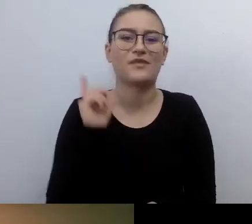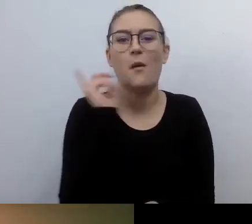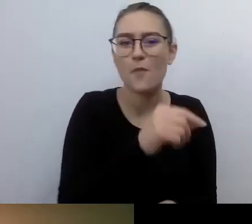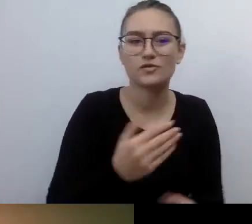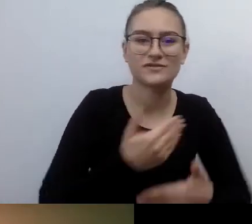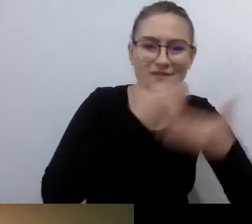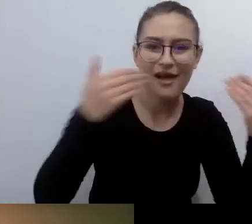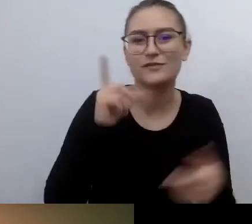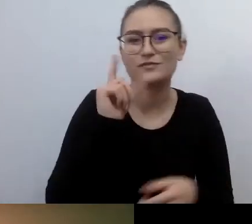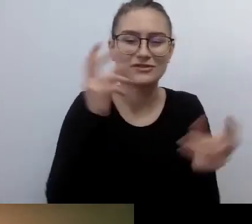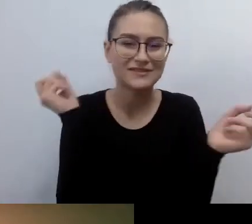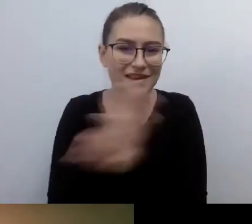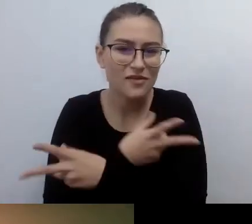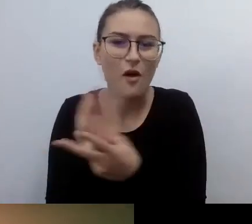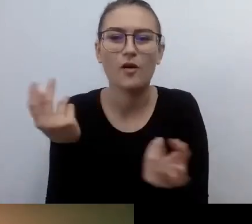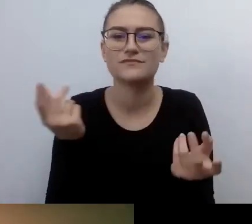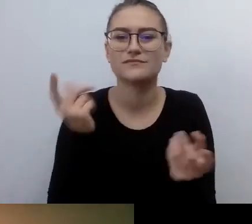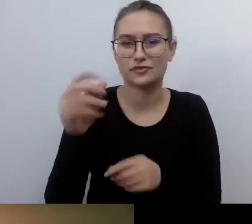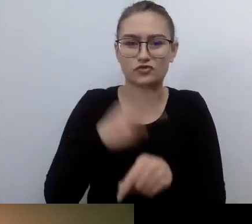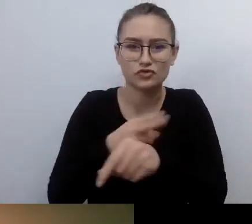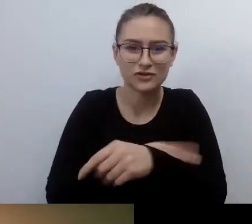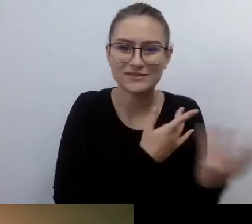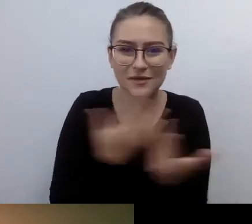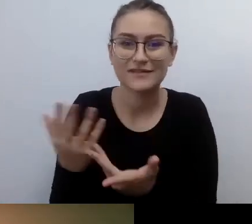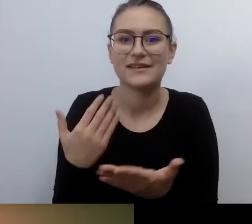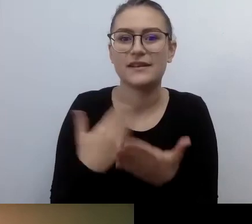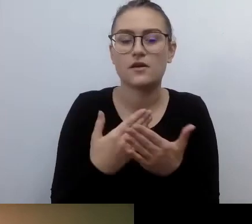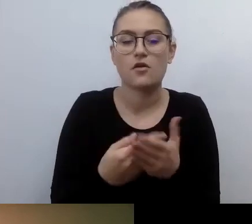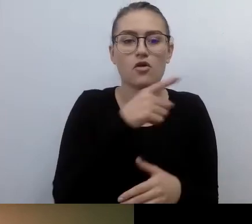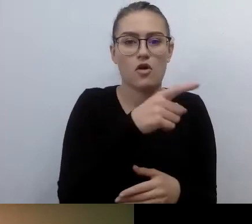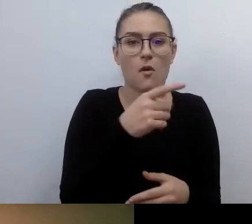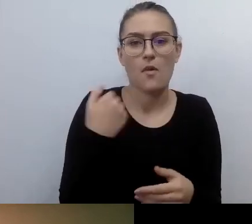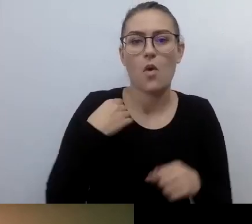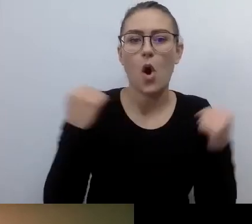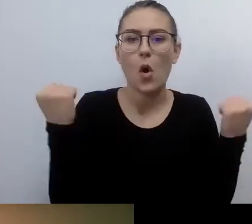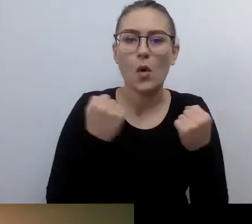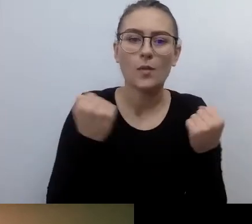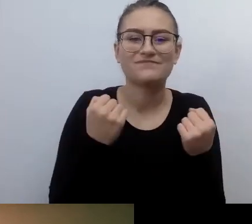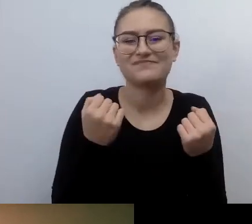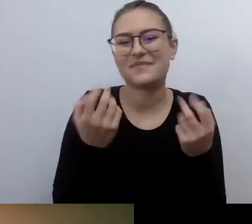To było dla mnie w drugiej kolejności. Na początku uczyłem się życia.